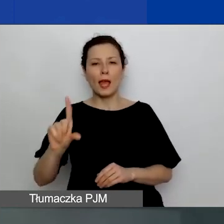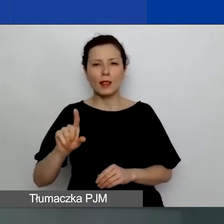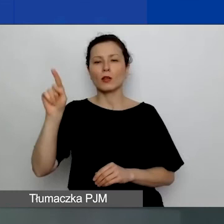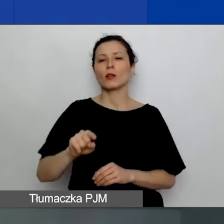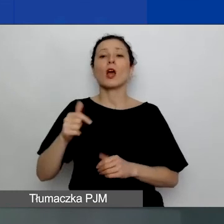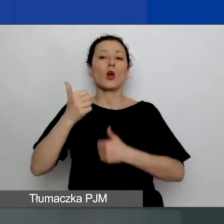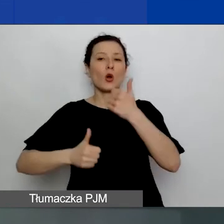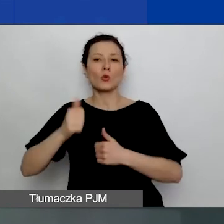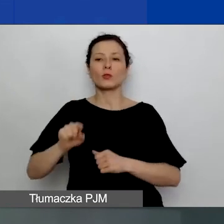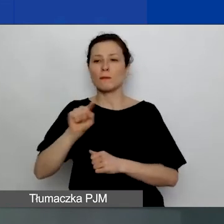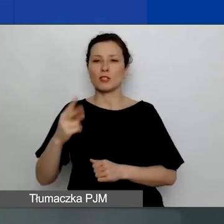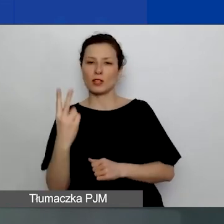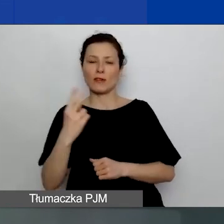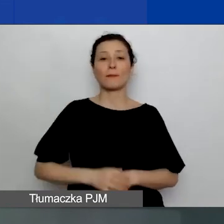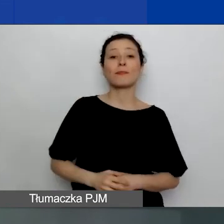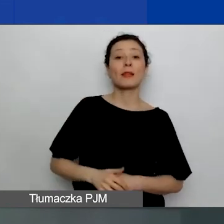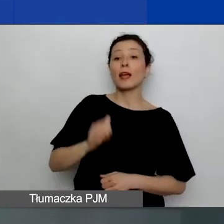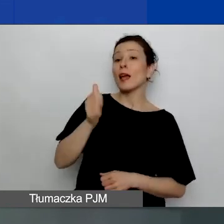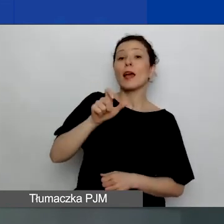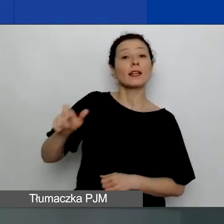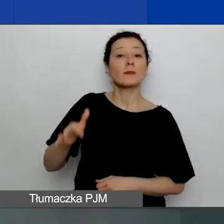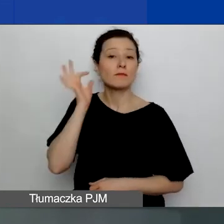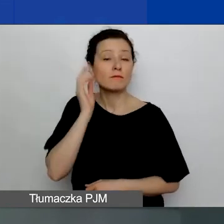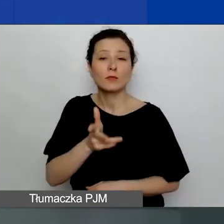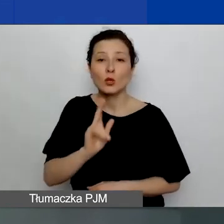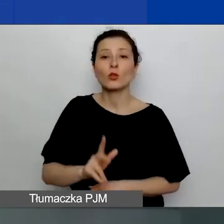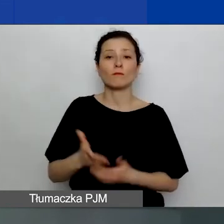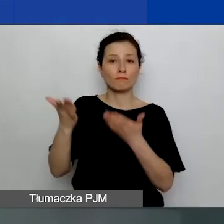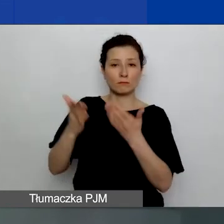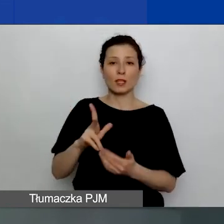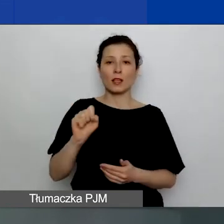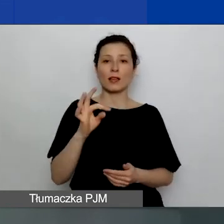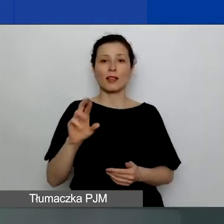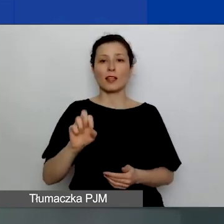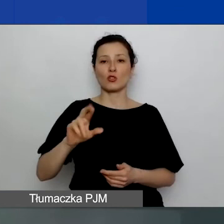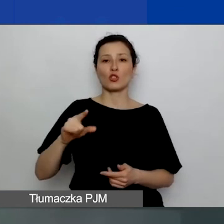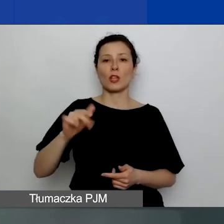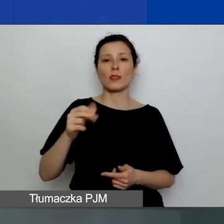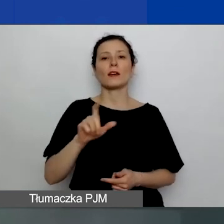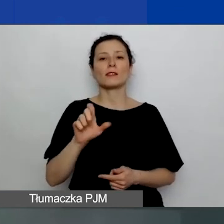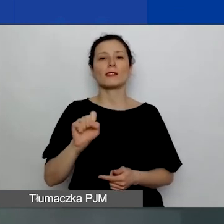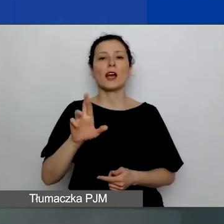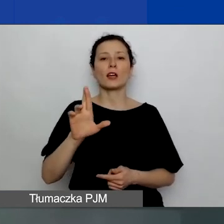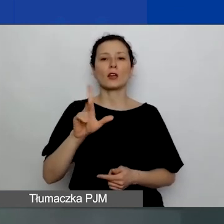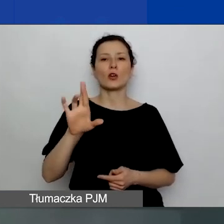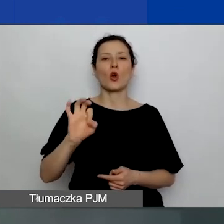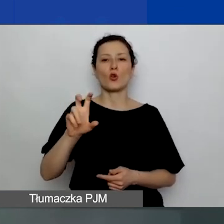Naszymi ekspertkami są dziś Katarzyna Zakroczymska. Jest dyrektorką Programu Aktywni Obywatele - Fundusz Regionalny.